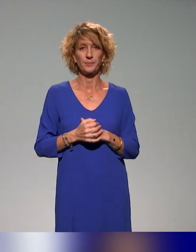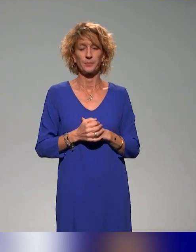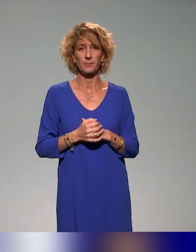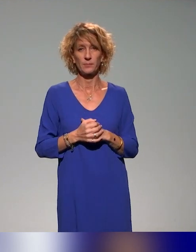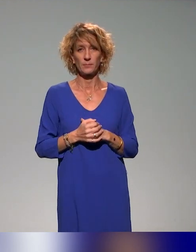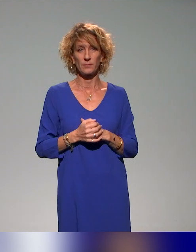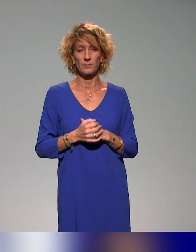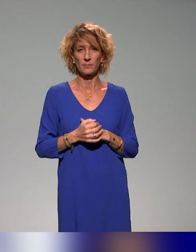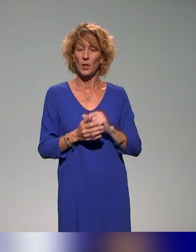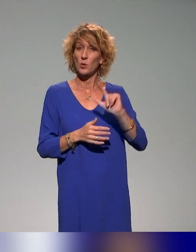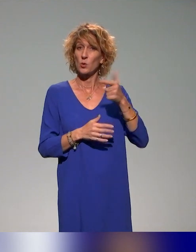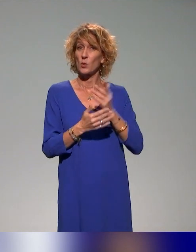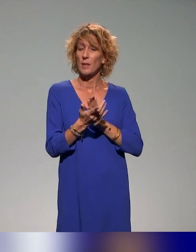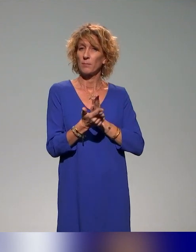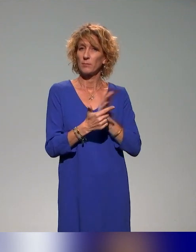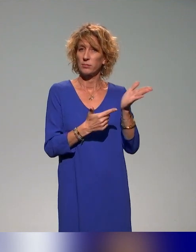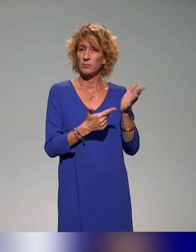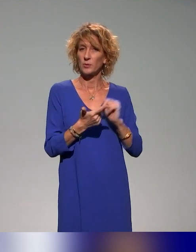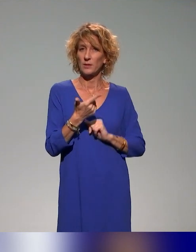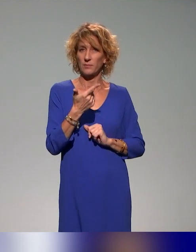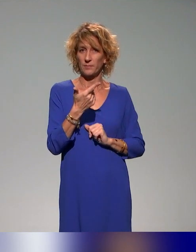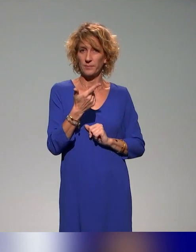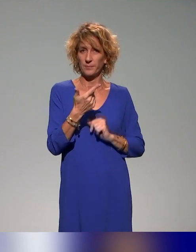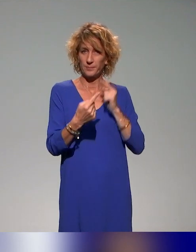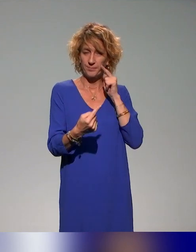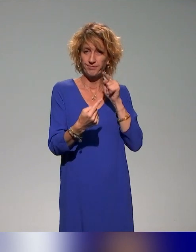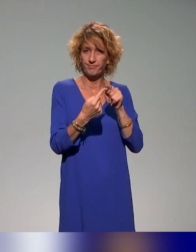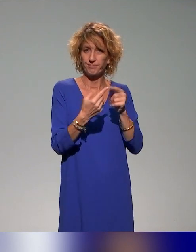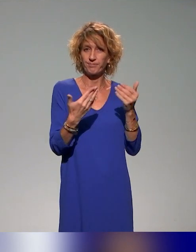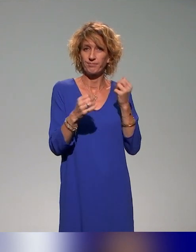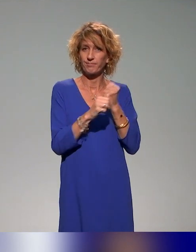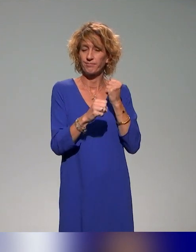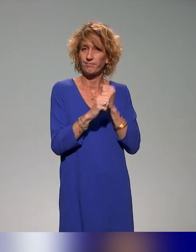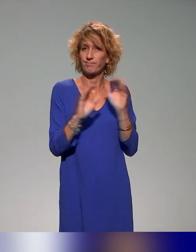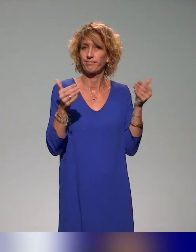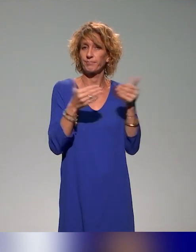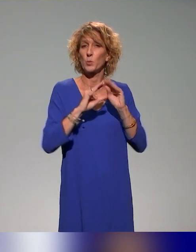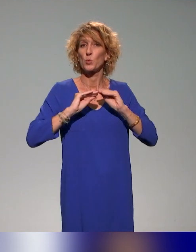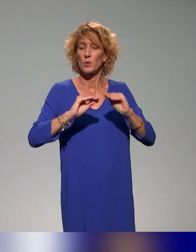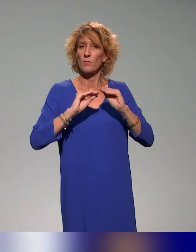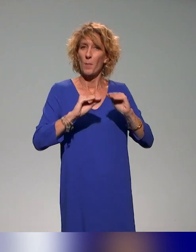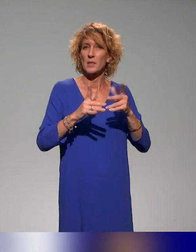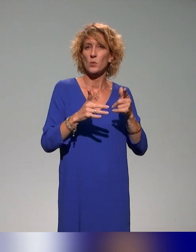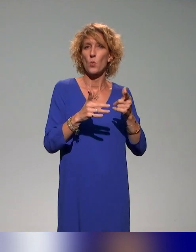Notre deuxième objectif, c'est de travailler vraiment sur des formations en tant que démonstrateurs de l'enseignement